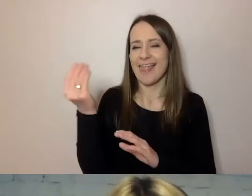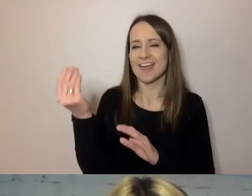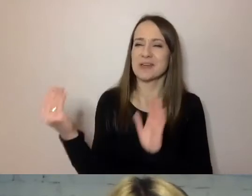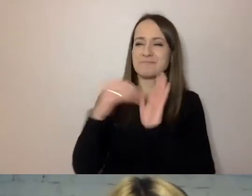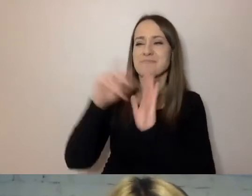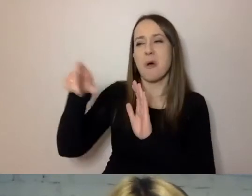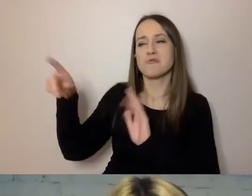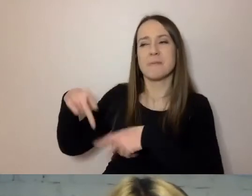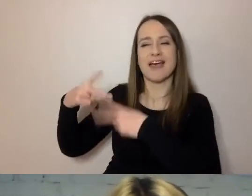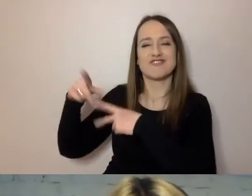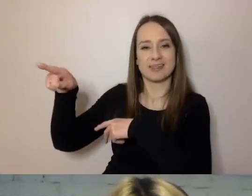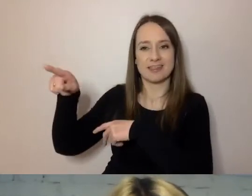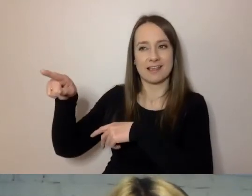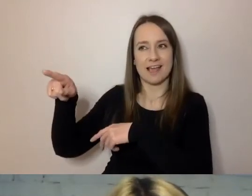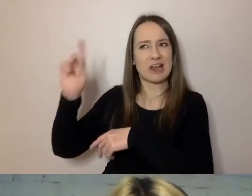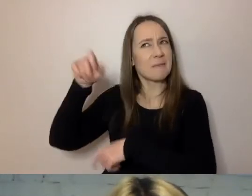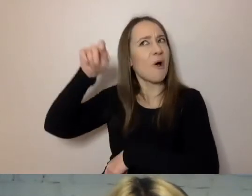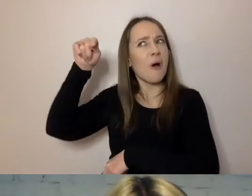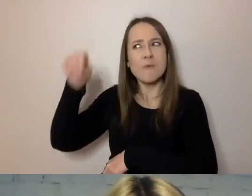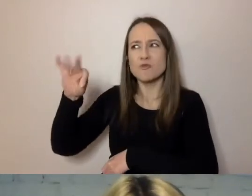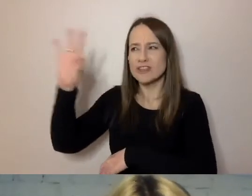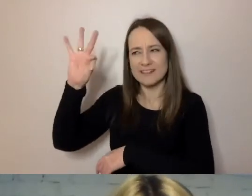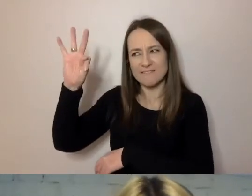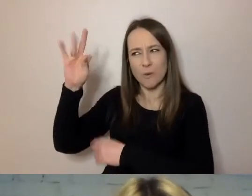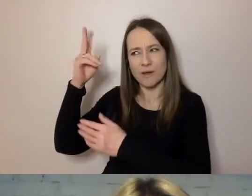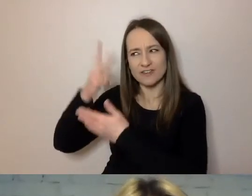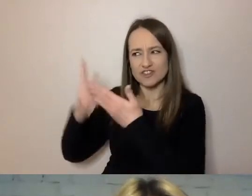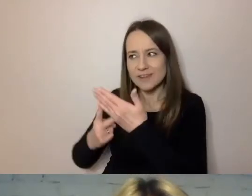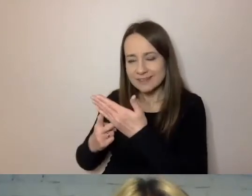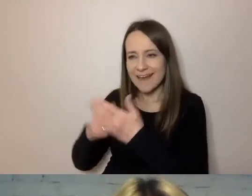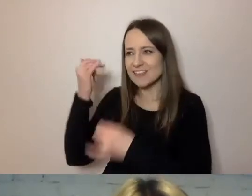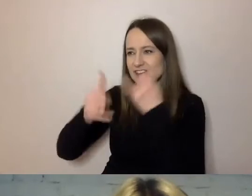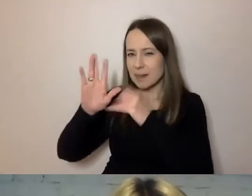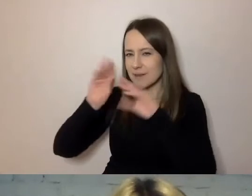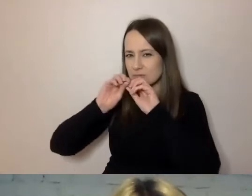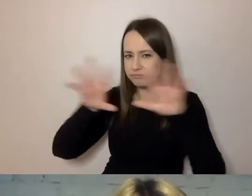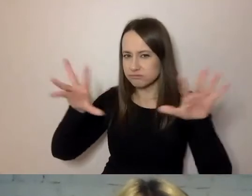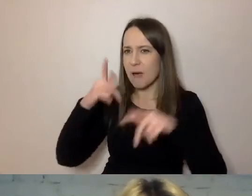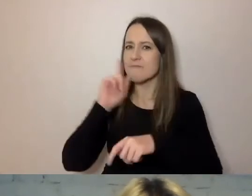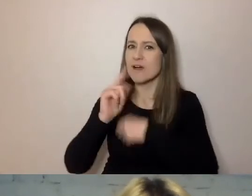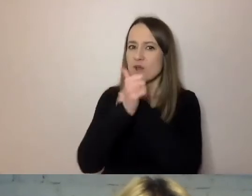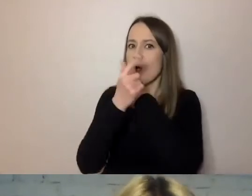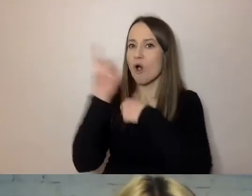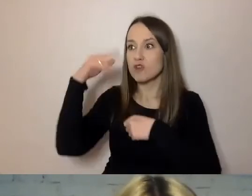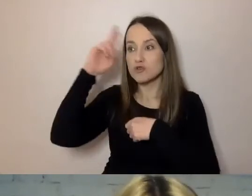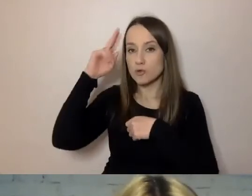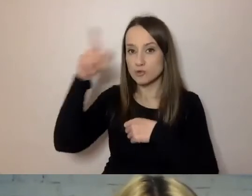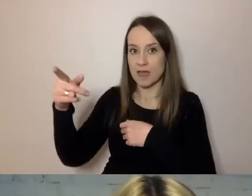że ktoś musi przeczytać ich tekst, zanim pójdzie w świat. Żeby był zrozumiały. Żeby nie było w nim niepotrzebnych rzeczy.